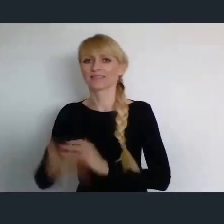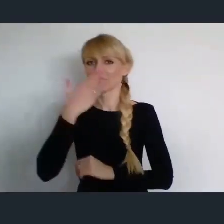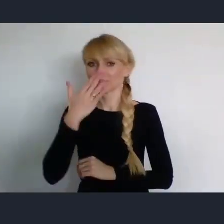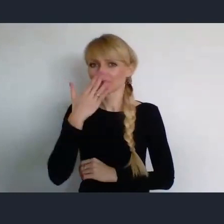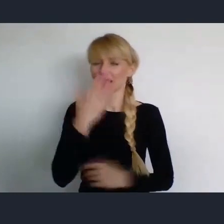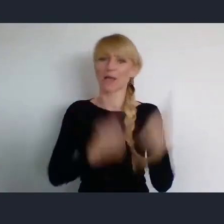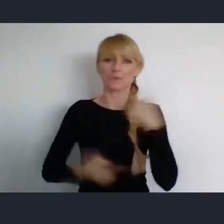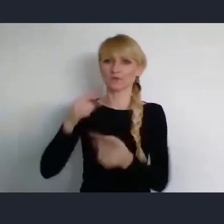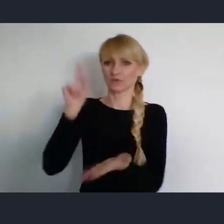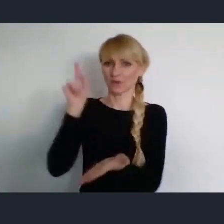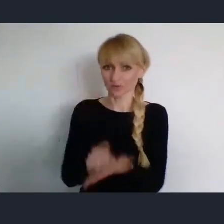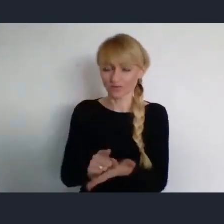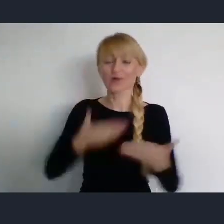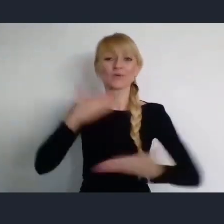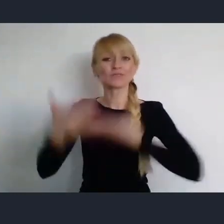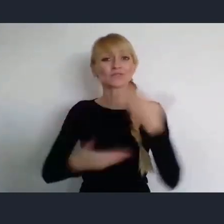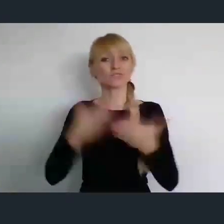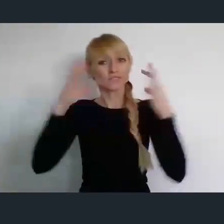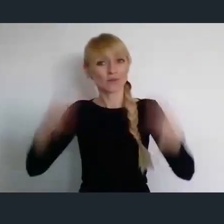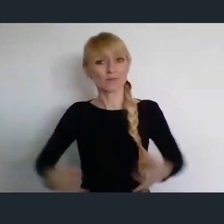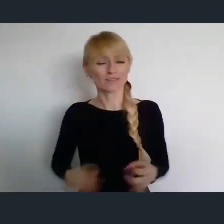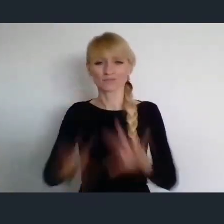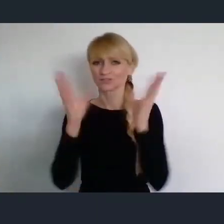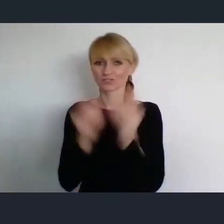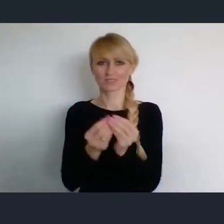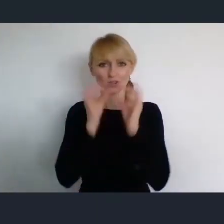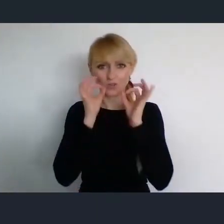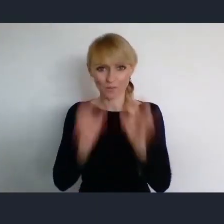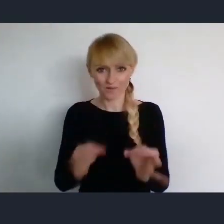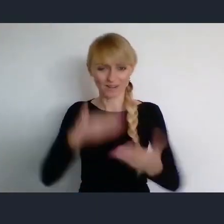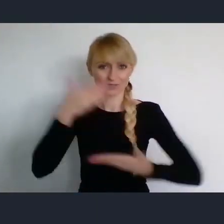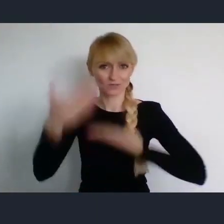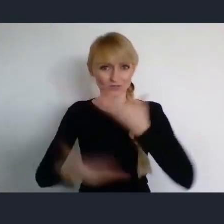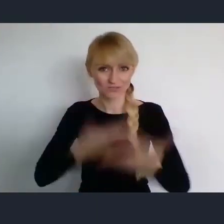I życzyć Państwu, wszystkiego dobrego na dalszej części naszego spotkania.